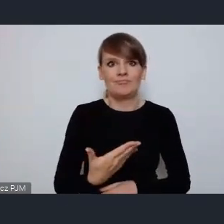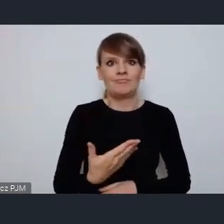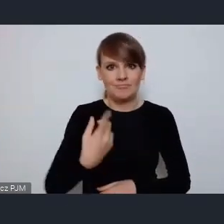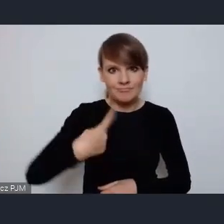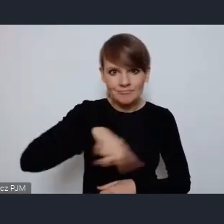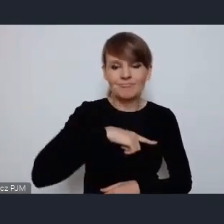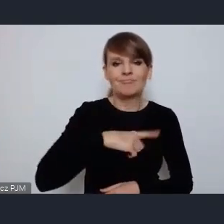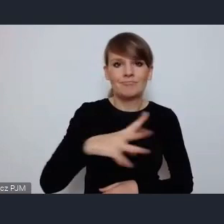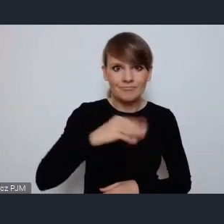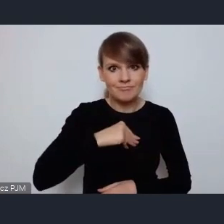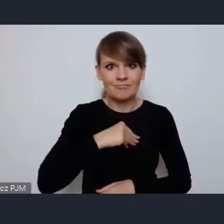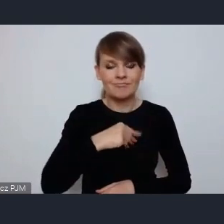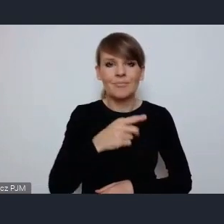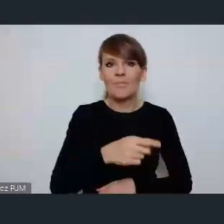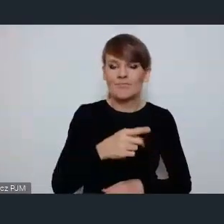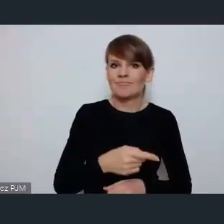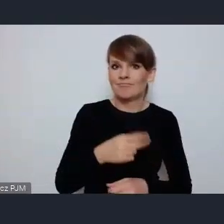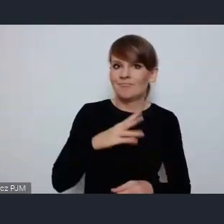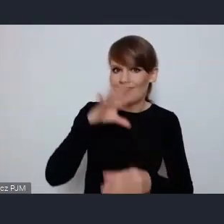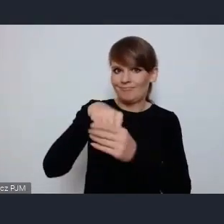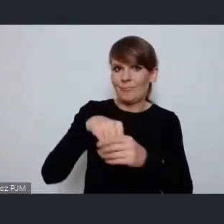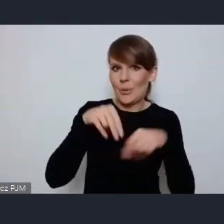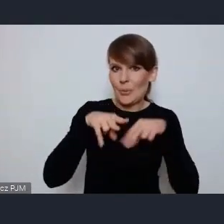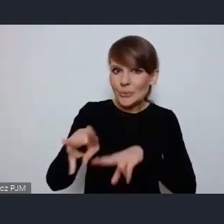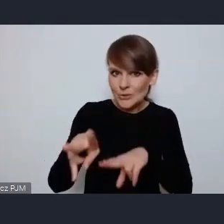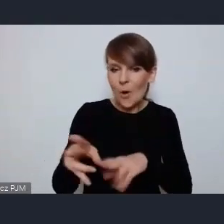ten partnerski udział w tych przygotowaniach.